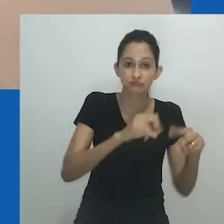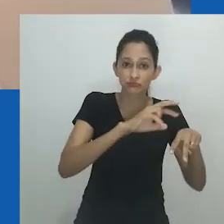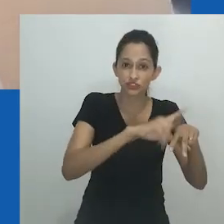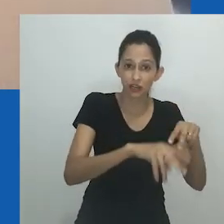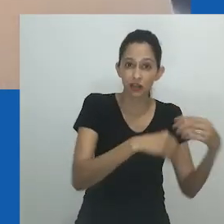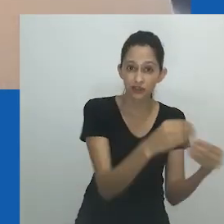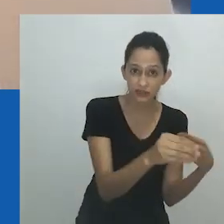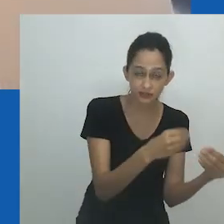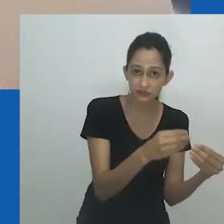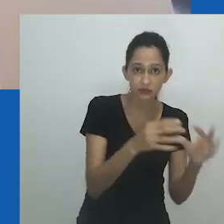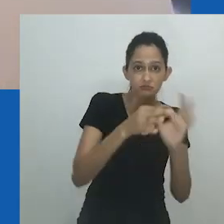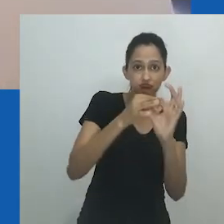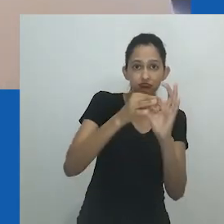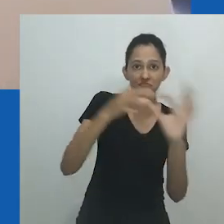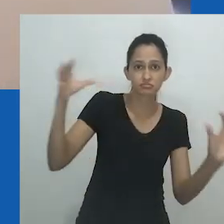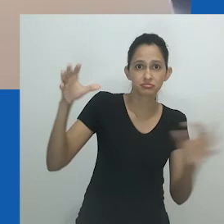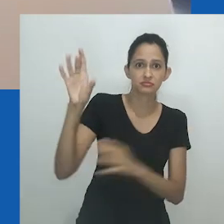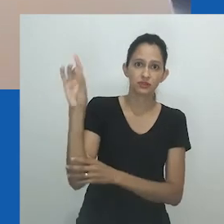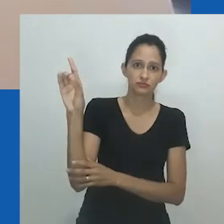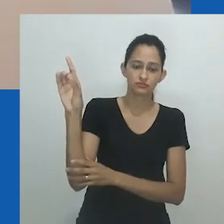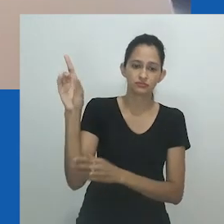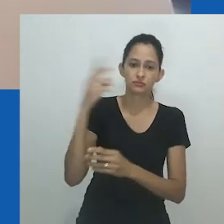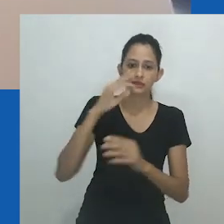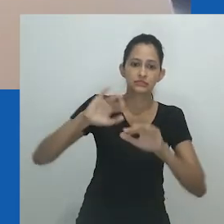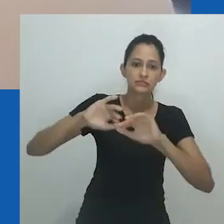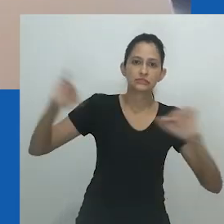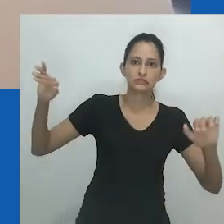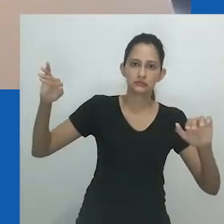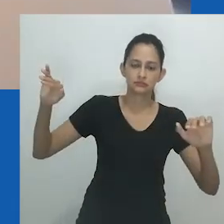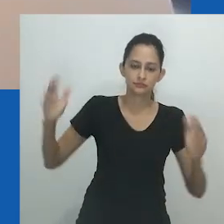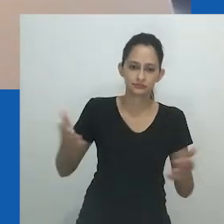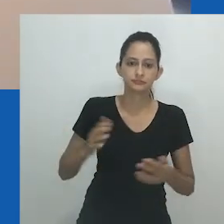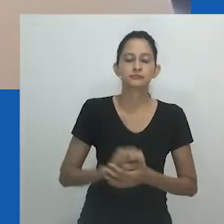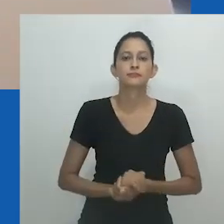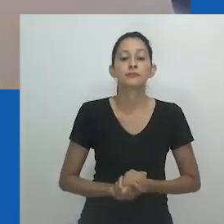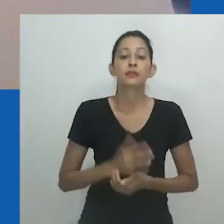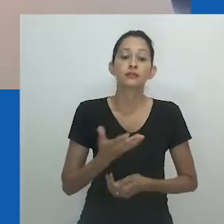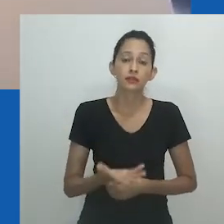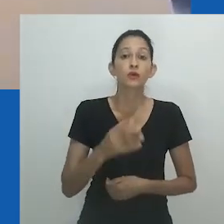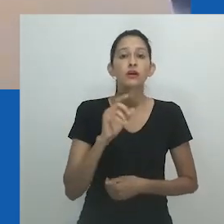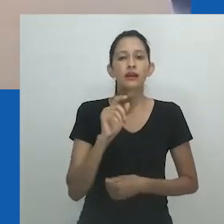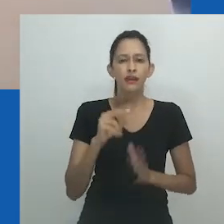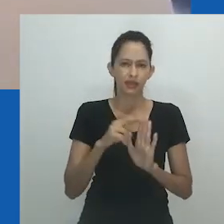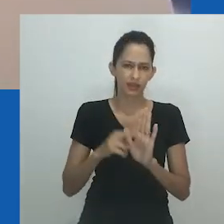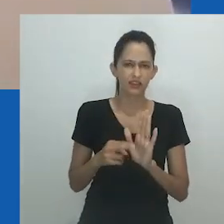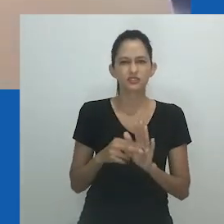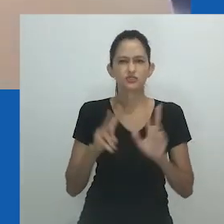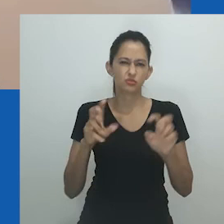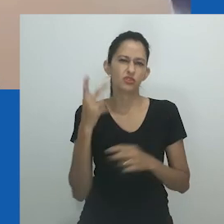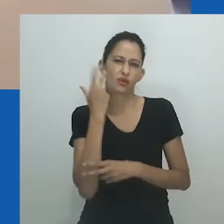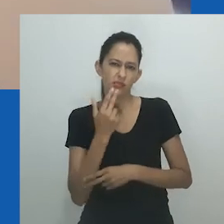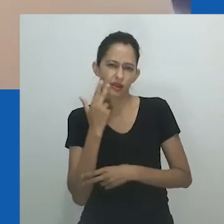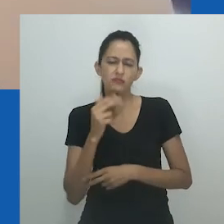Embora não possamos desfazer os efeitos das conquistas coloniais sobre os corpos e seres africanos, continua sendo possível continuar a lutar contra os